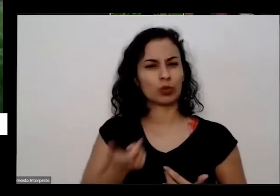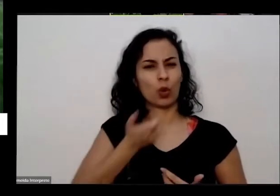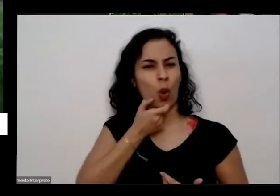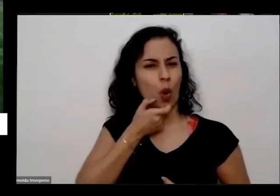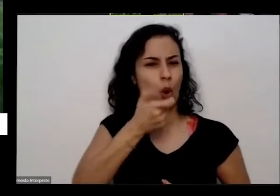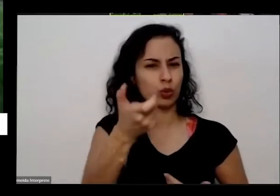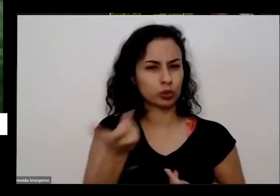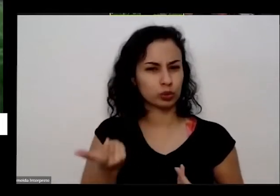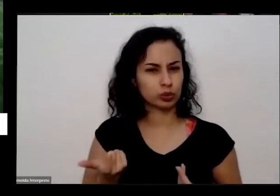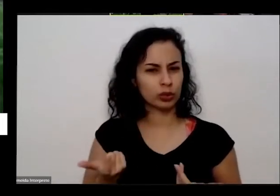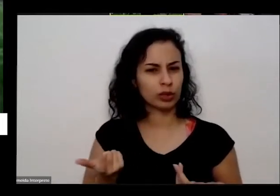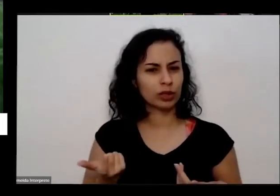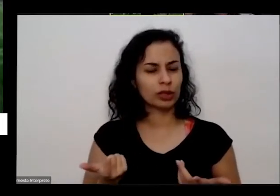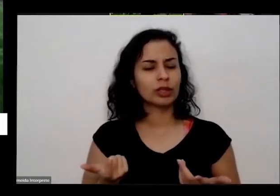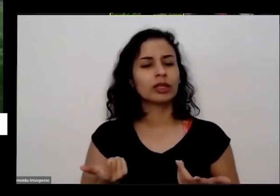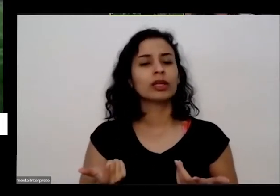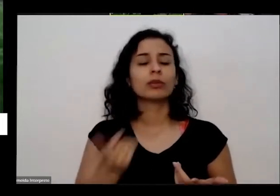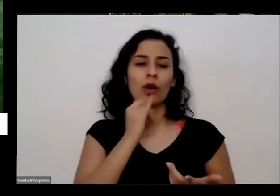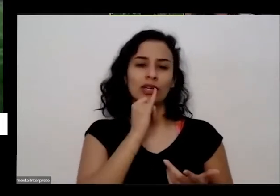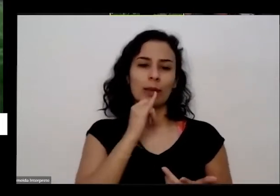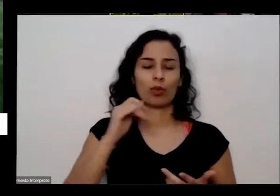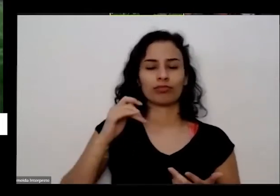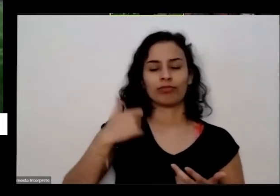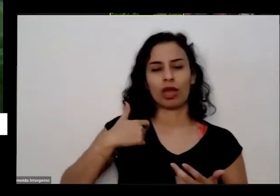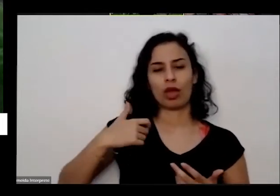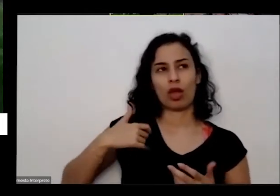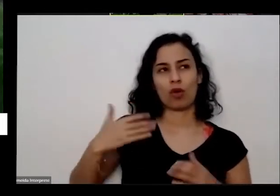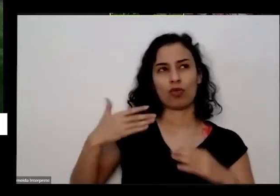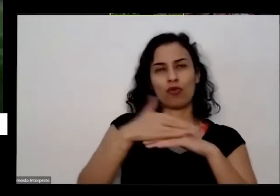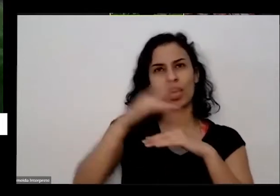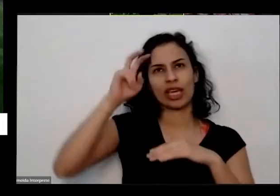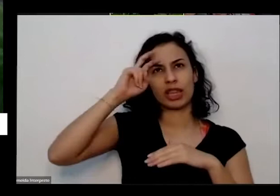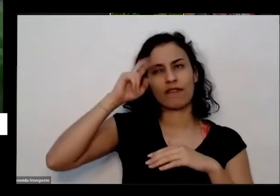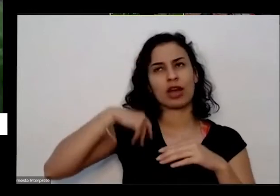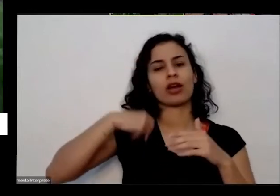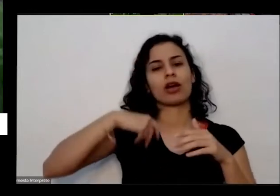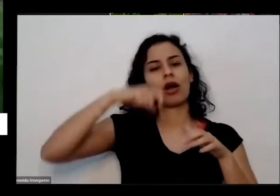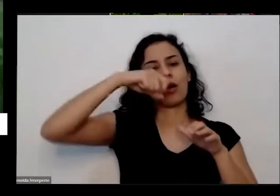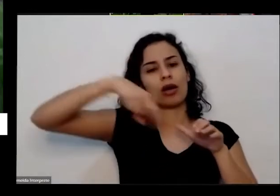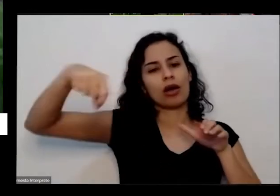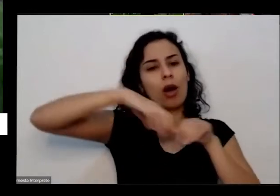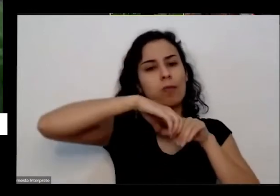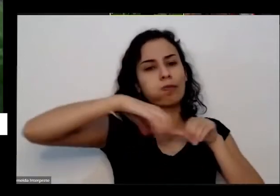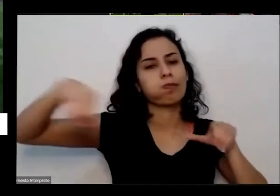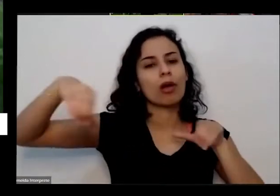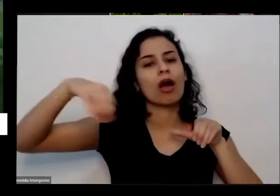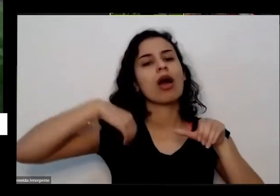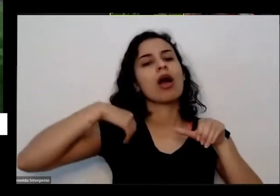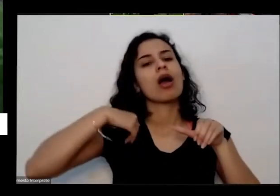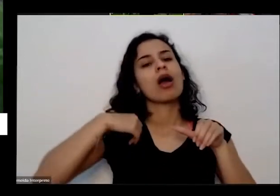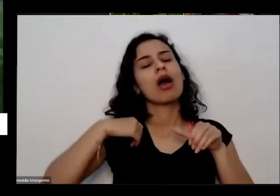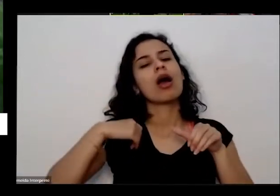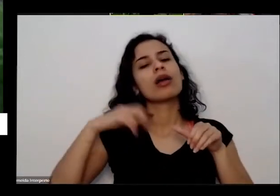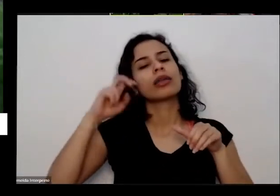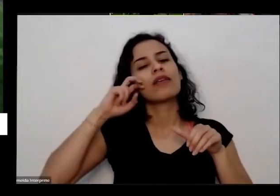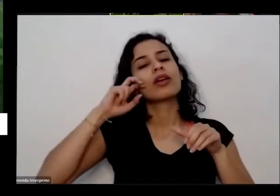numa quinta-feira e na outra quinta-feira que eu fui lá para olhar comentário então ele já